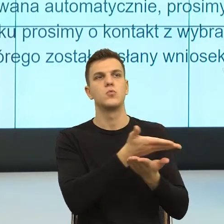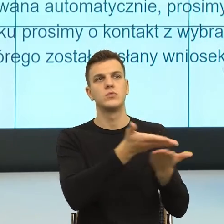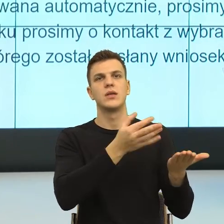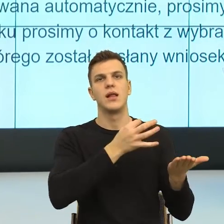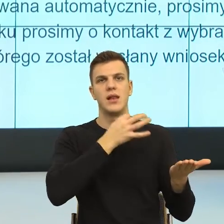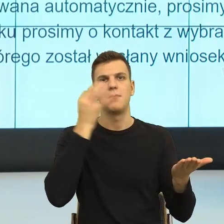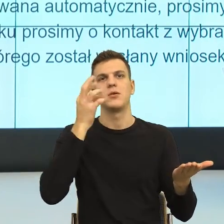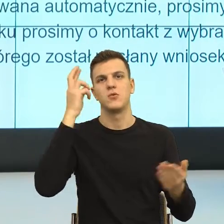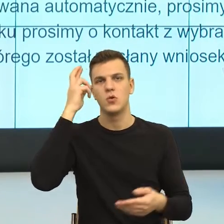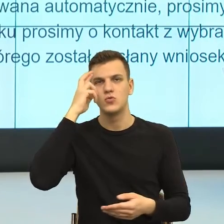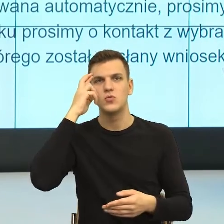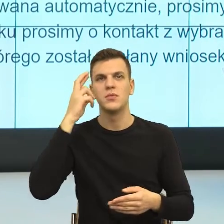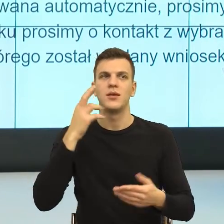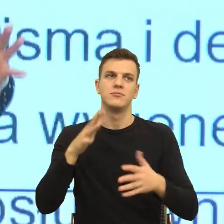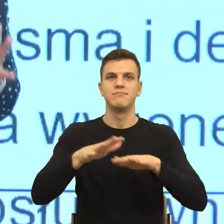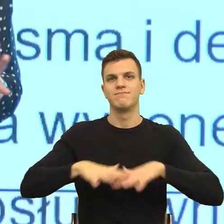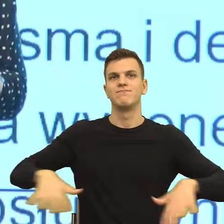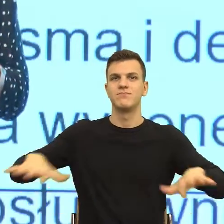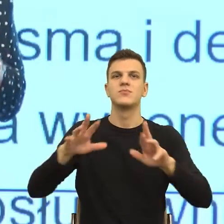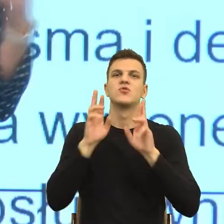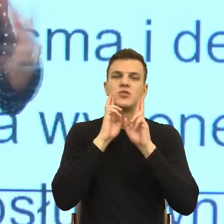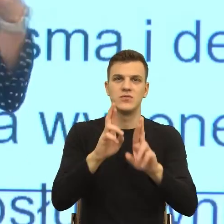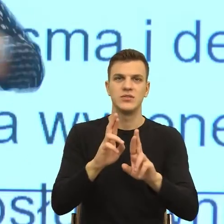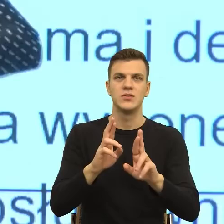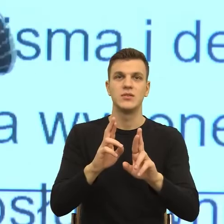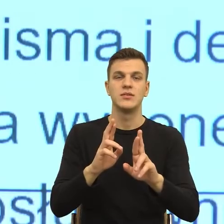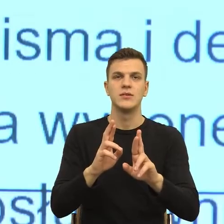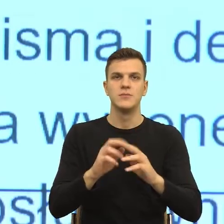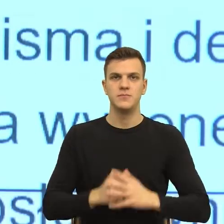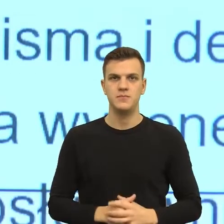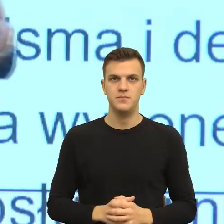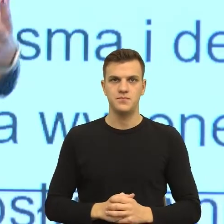bo to też jest osobny, ogromny temat, kiedy np. kierujemy, to jest wyzwanie,